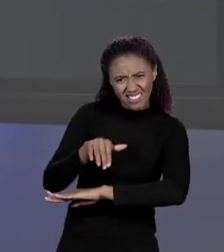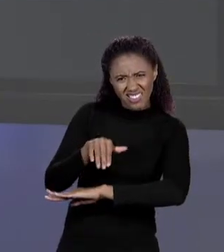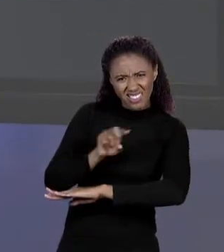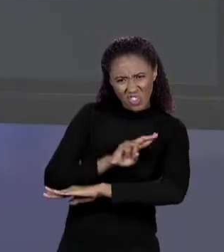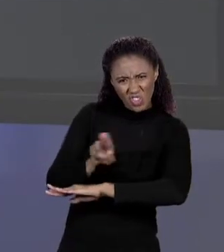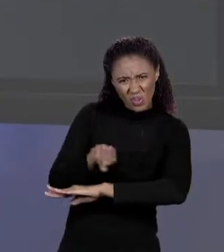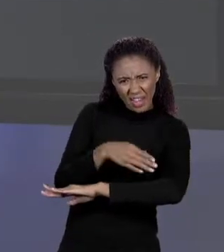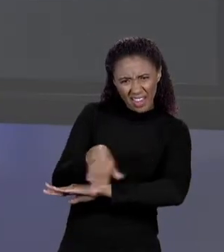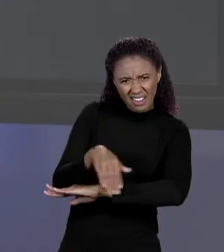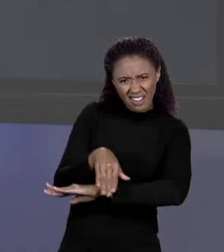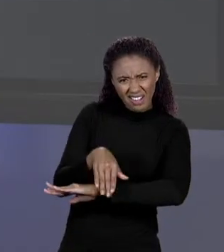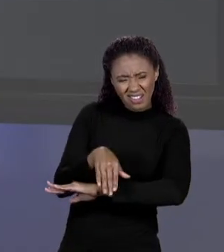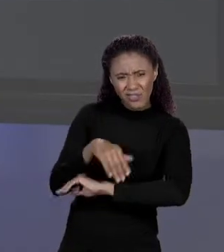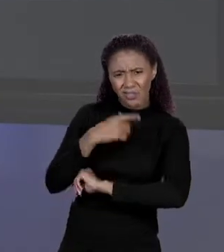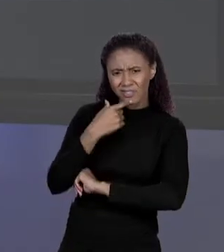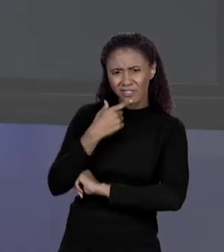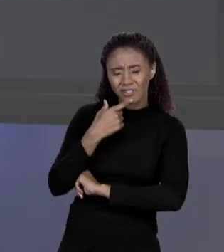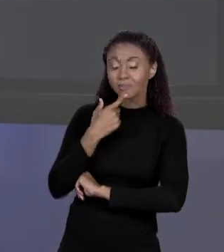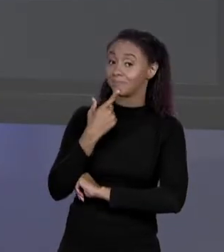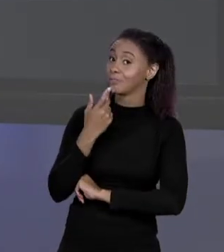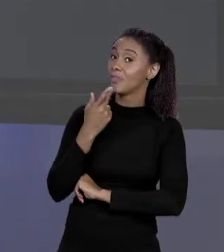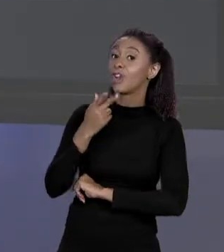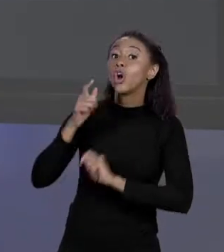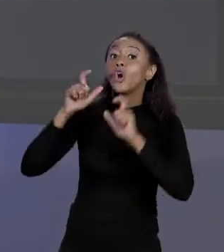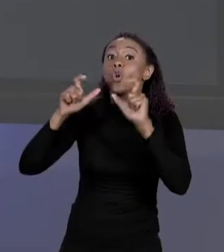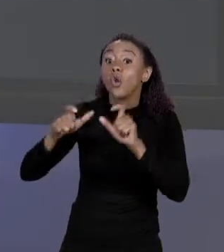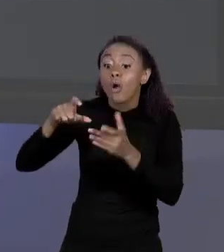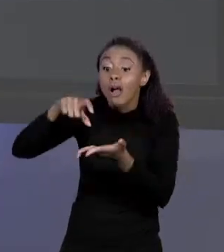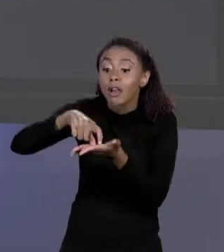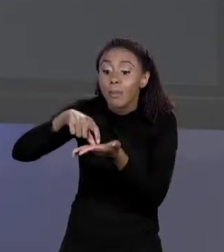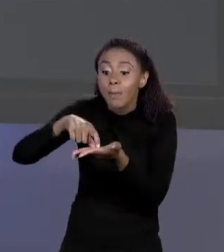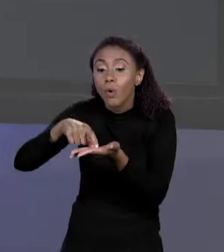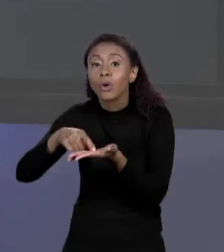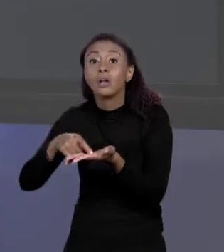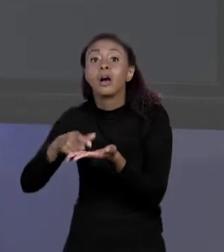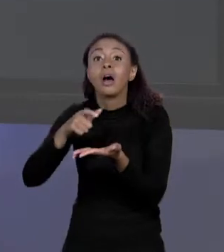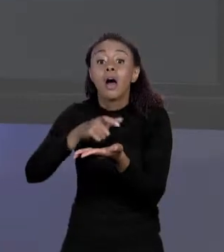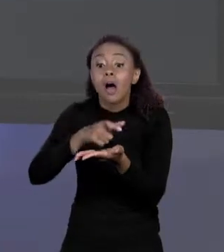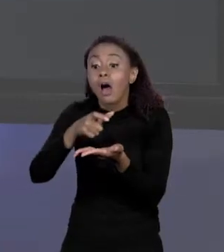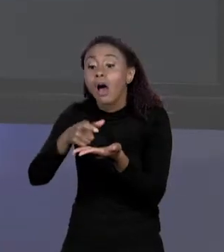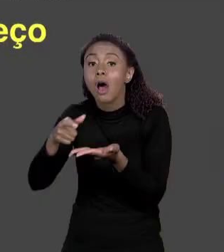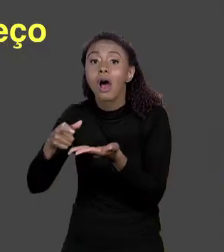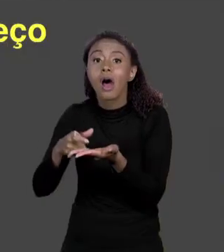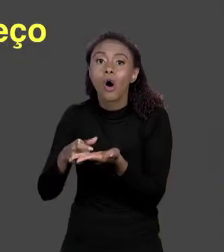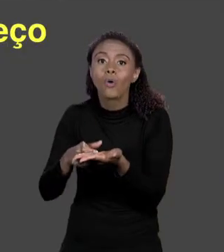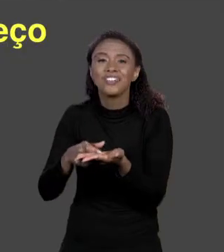ENDEREÇO? ESTAMOS FALANDO DE ENDEREÇO DE MEMÓRIA. OS BYTES NA MEMÓRIA VOCÊ NUMERA DE 0 ATÉ SEI LÁ QUANTO DE MEMÓRIA